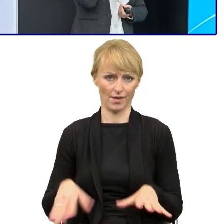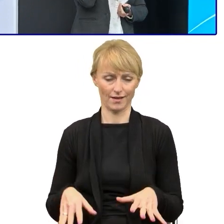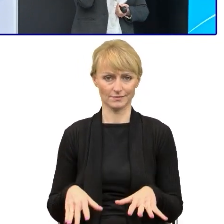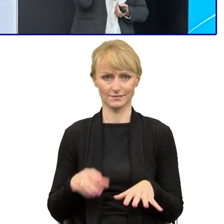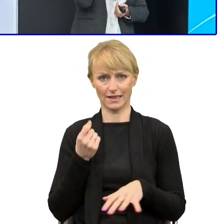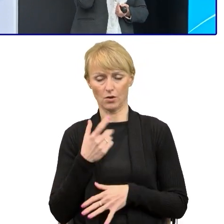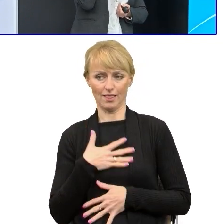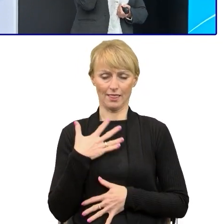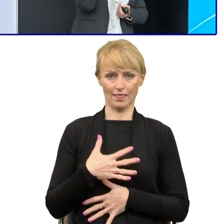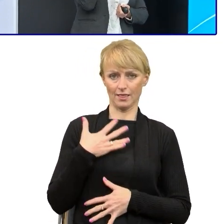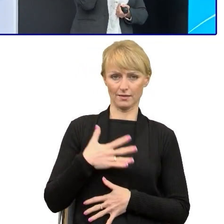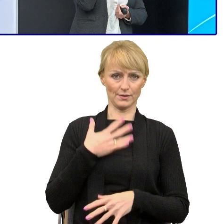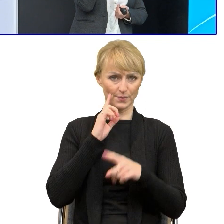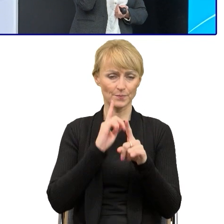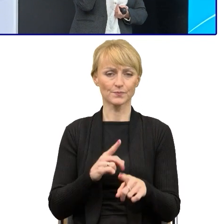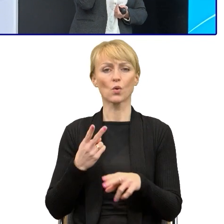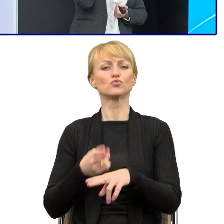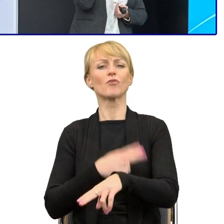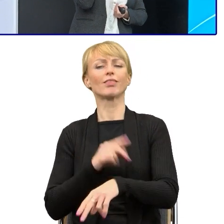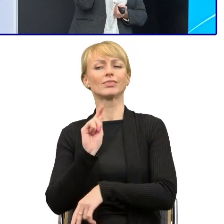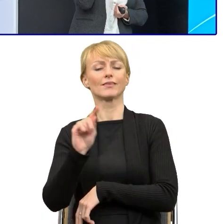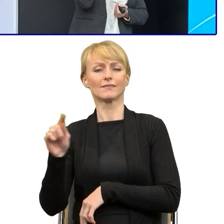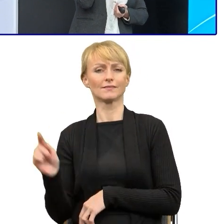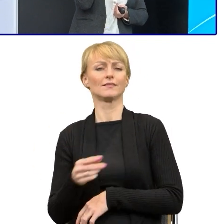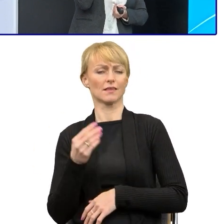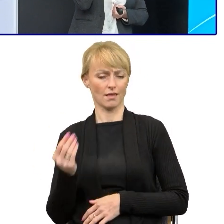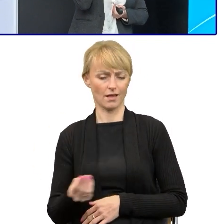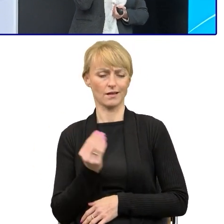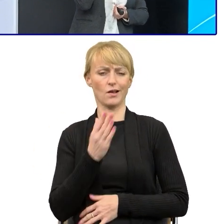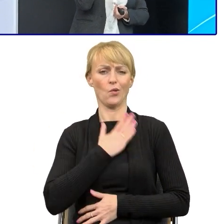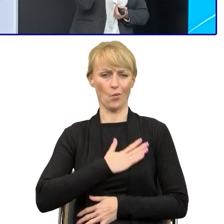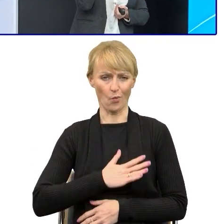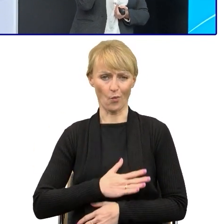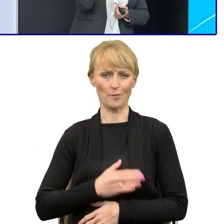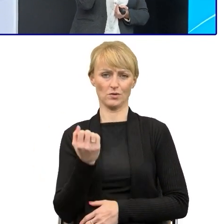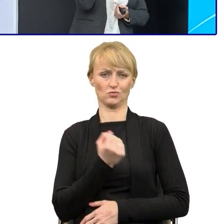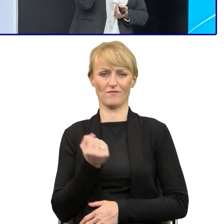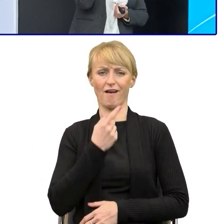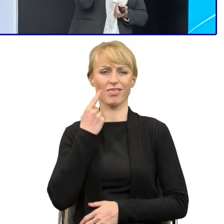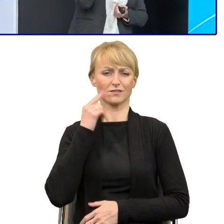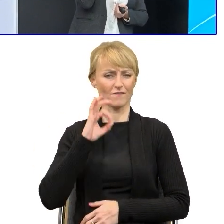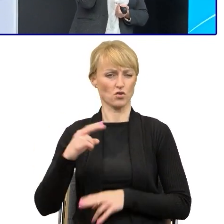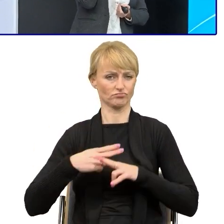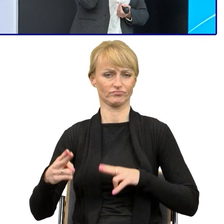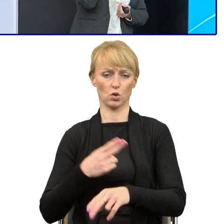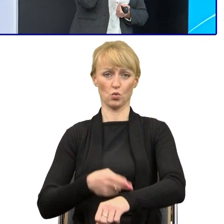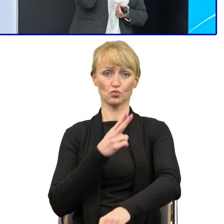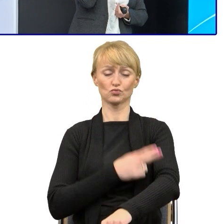Urzędnicy bardzo często jeszcze lubią pisać językiem urzędniczym, bo pisma brzmią mądrze.